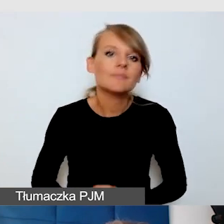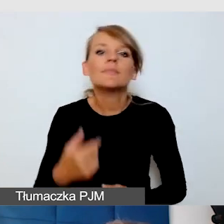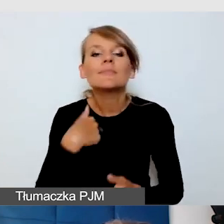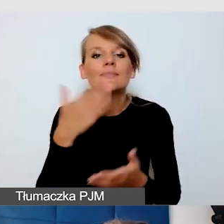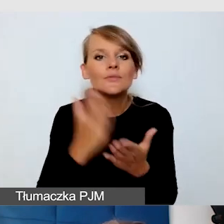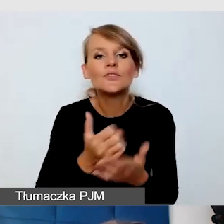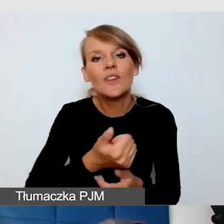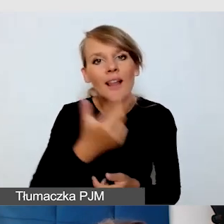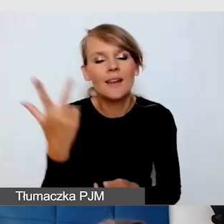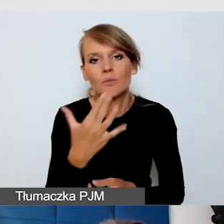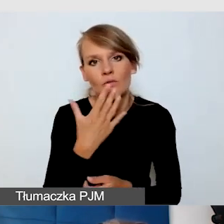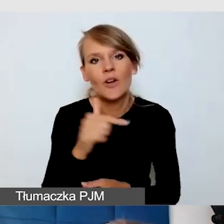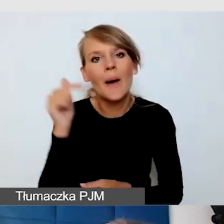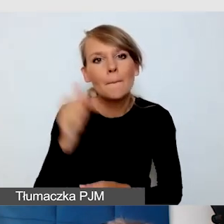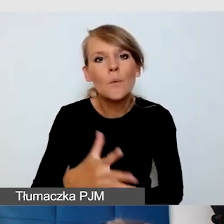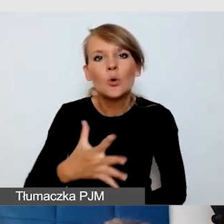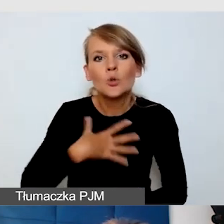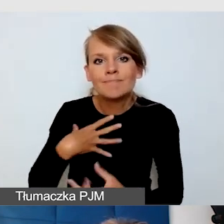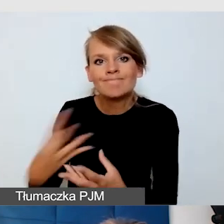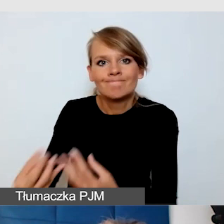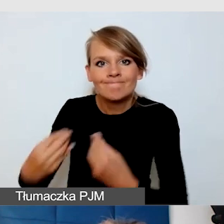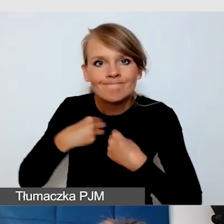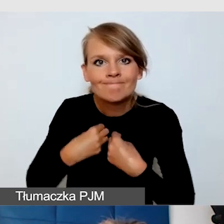bądźmy empatyczni i otwarci na różne potrzeby odbiorców.